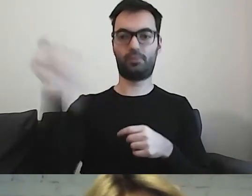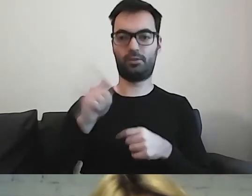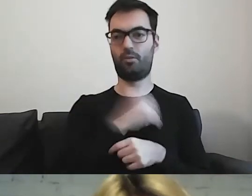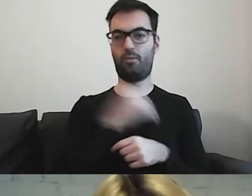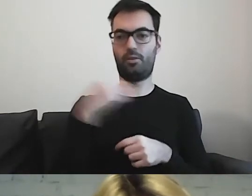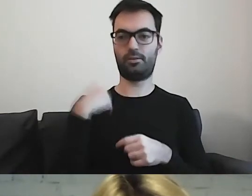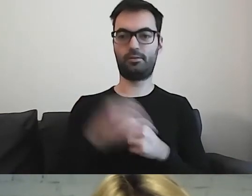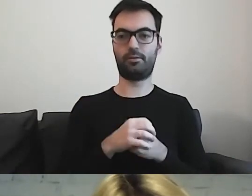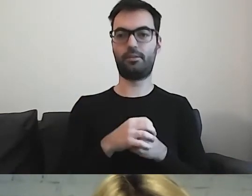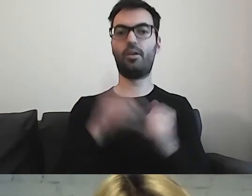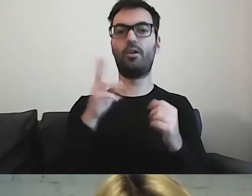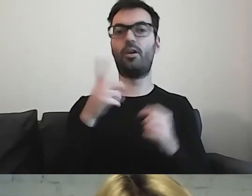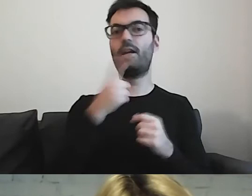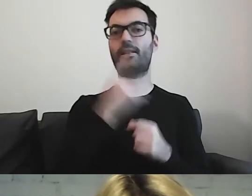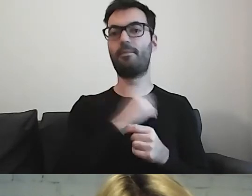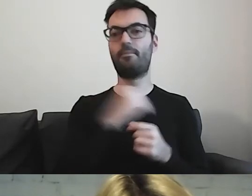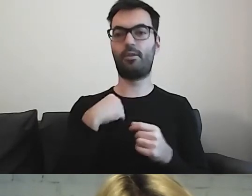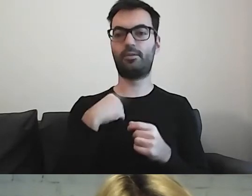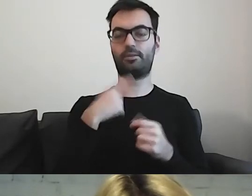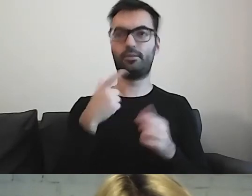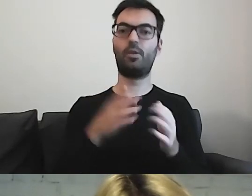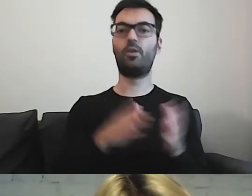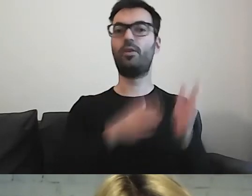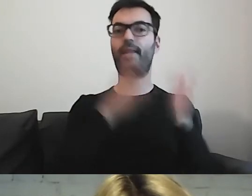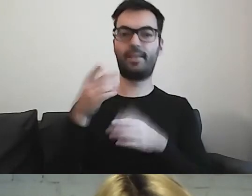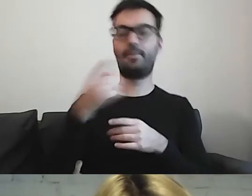dla których język polski jest językiem, którego się uczą.